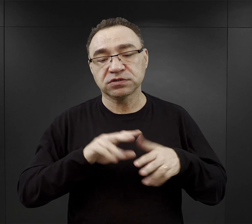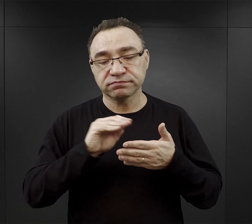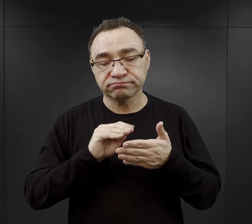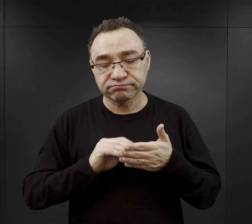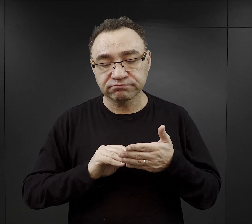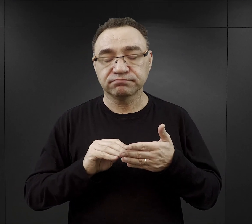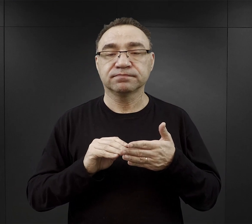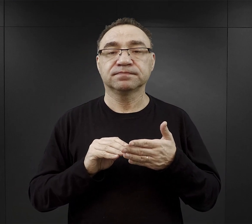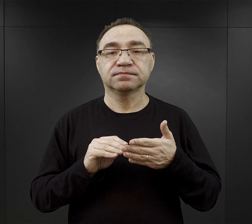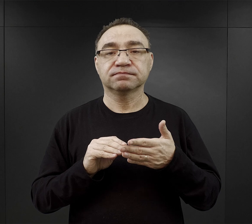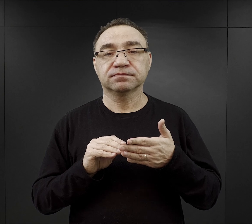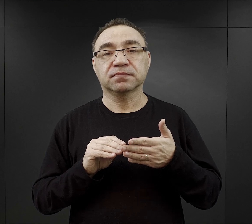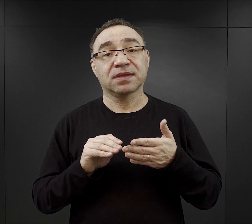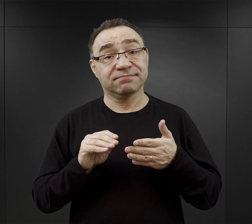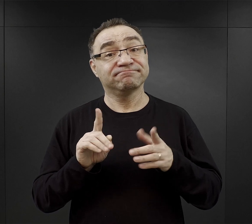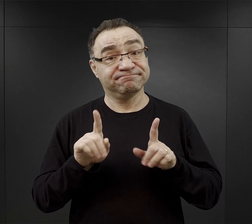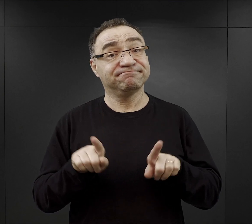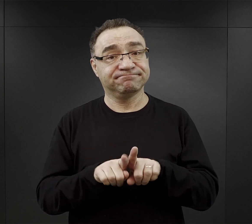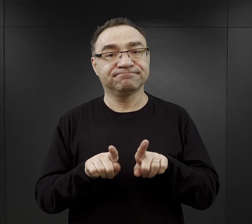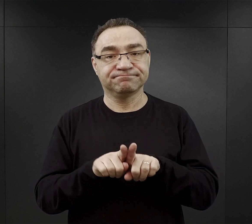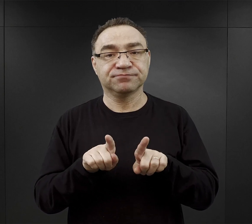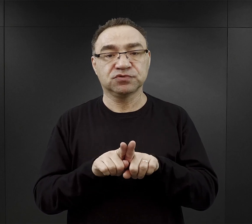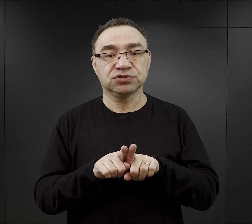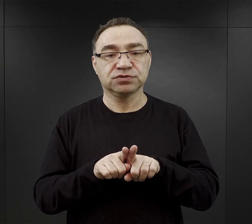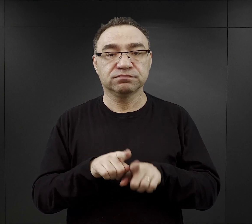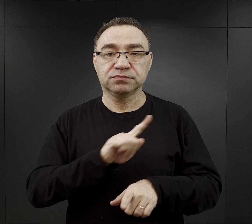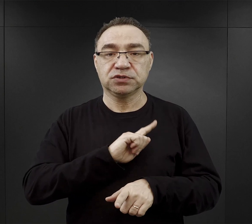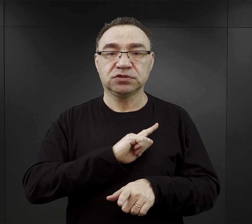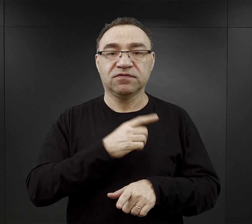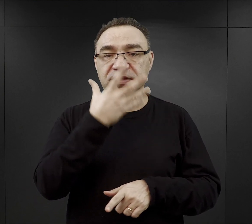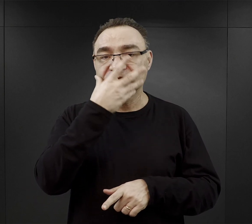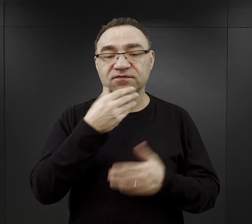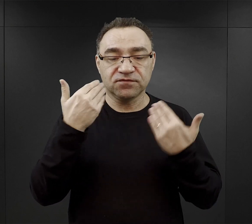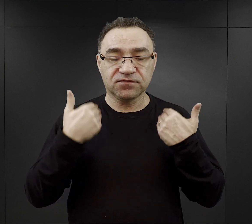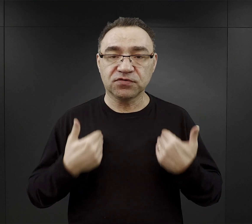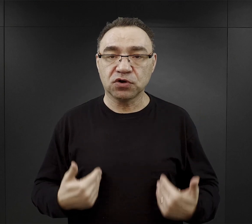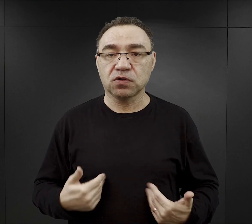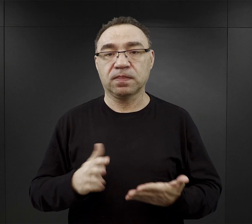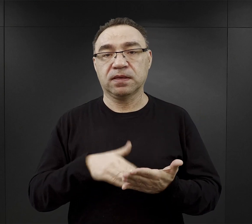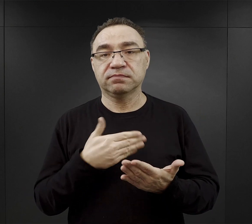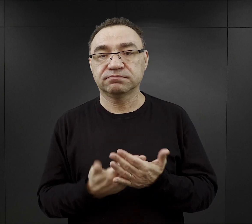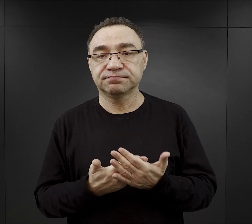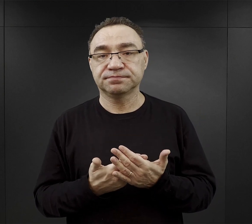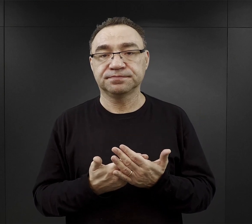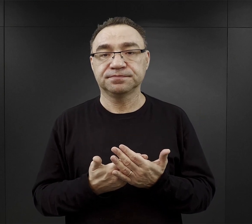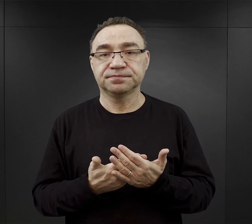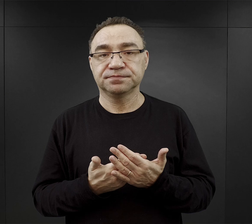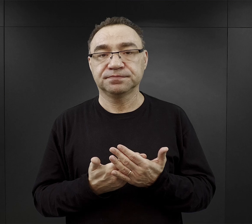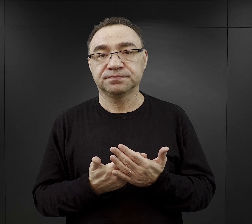Często też musieli zadbać o wygląd zewnętrzny, czyli na przykład odbywało się wtedy